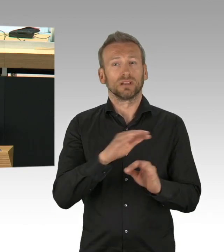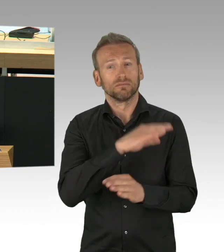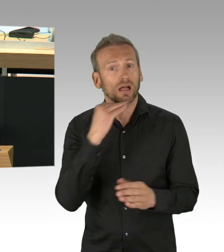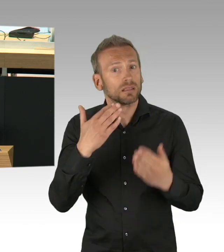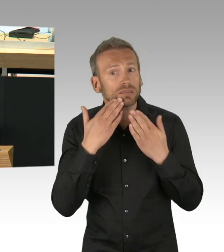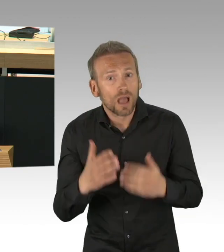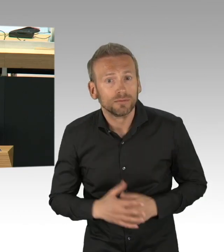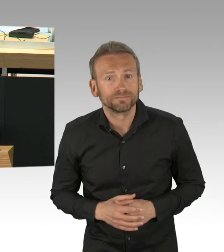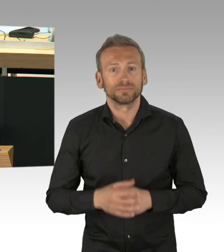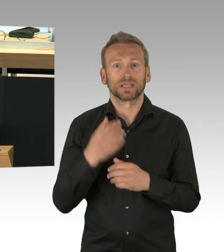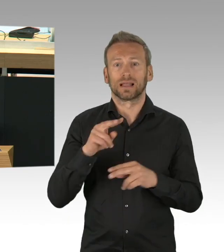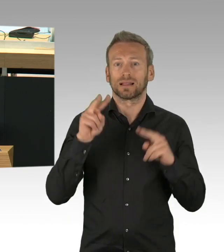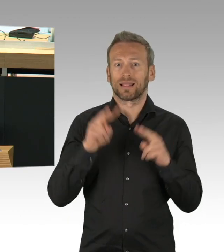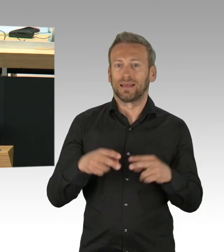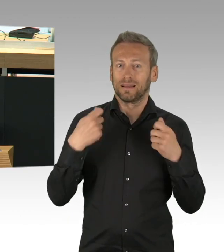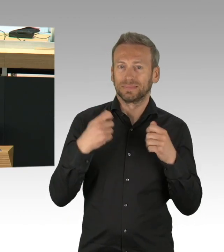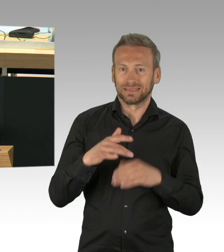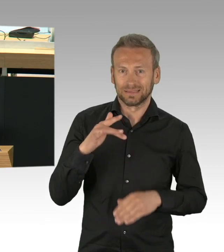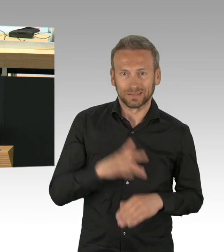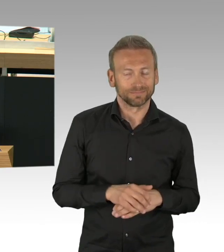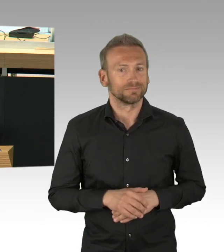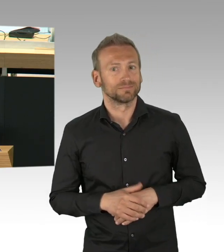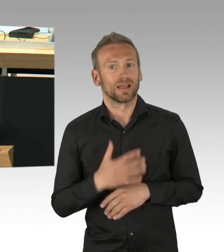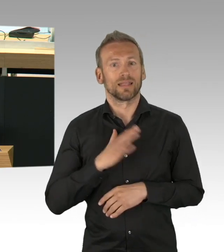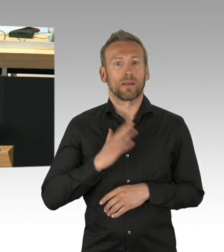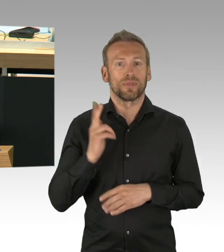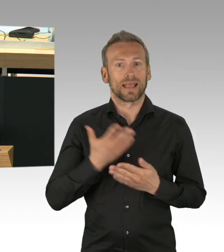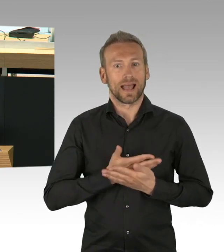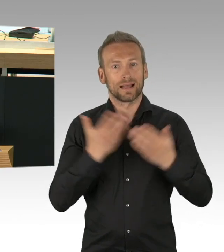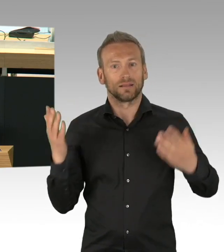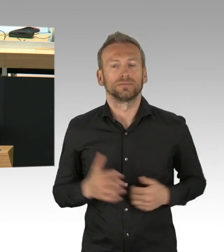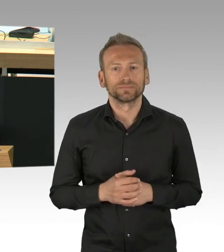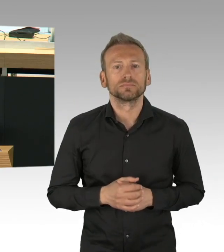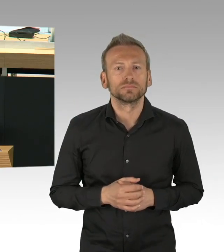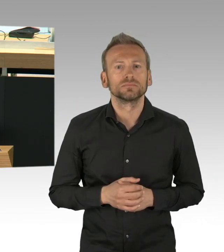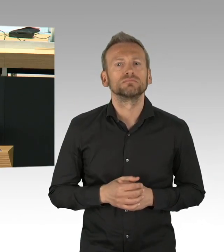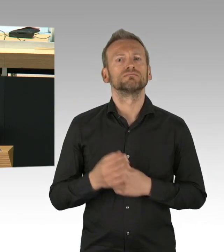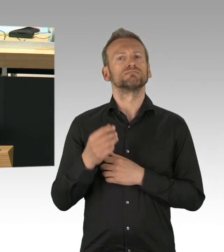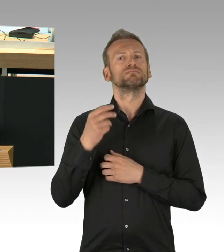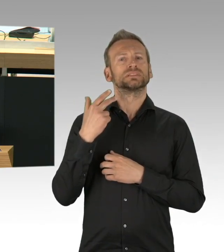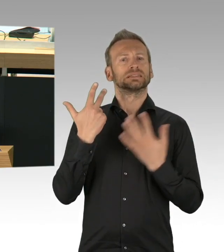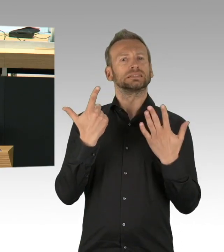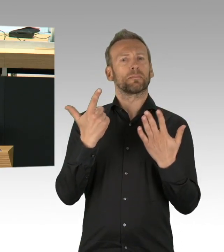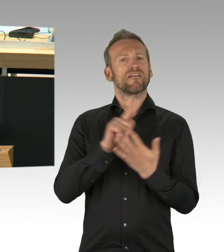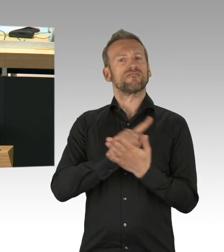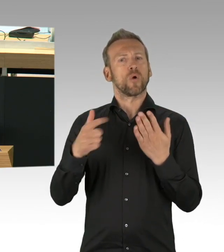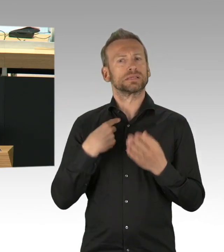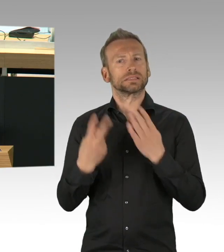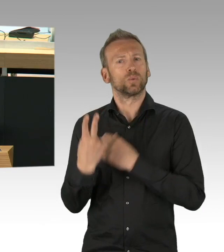Es war nämlich genau der Freitag der 13. März, als ein massiver Eingriff in die Grund- und Freiheitsrechte